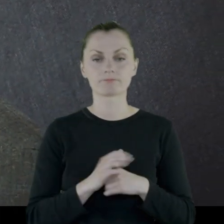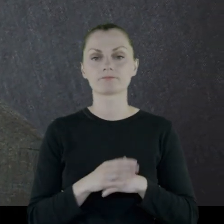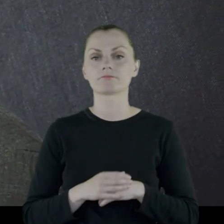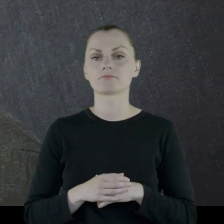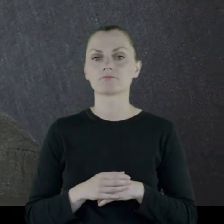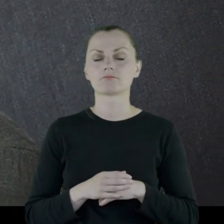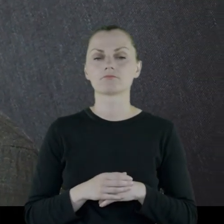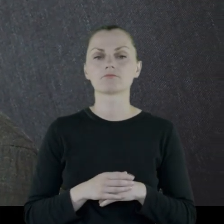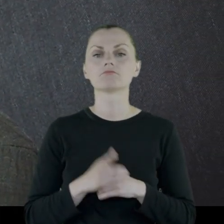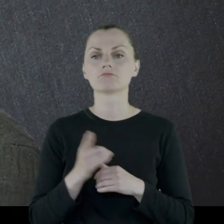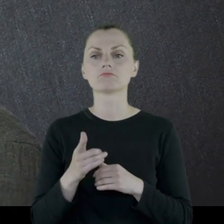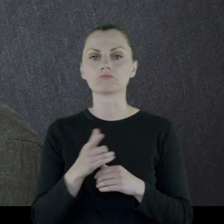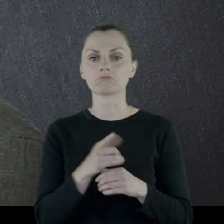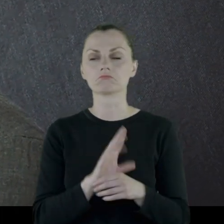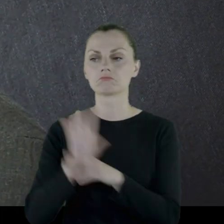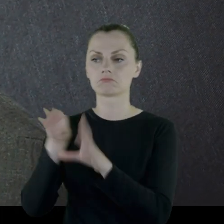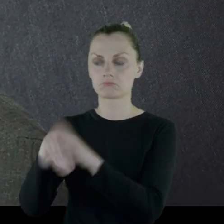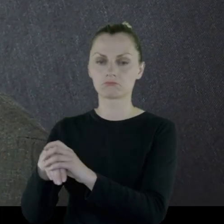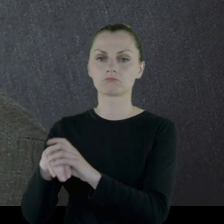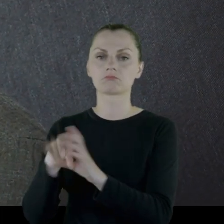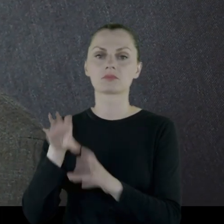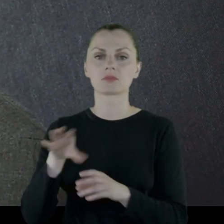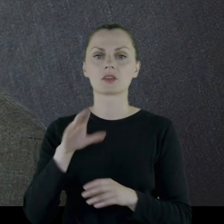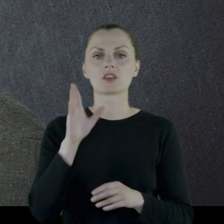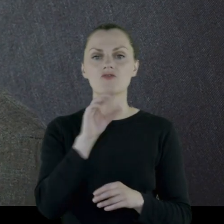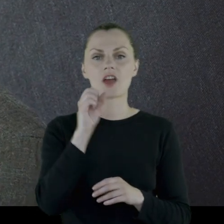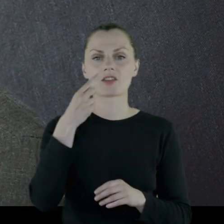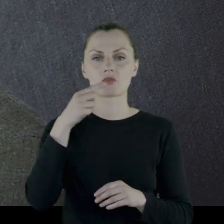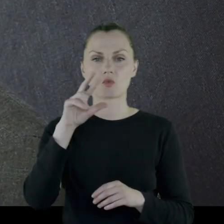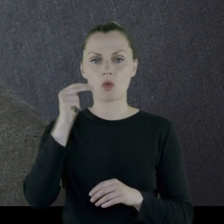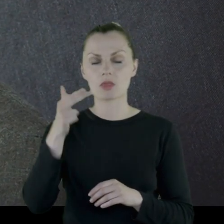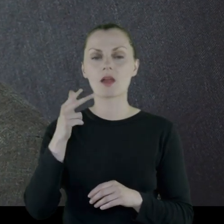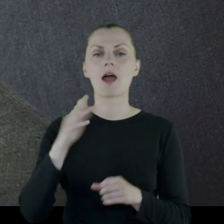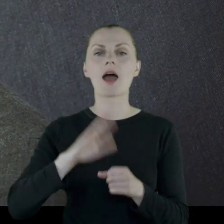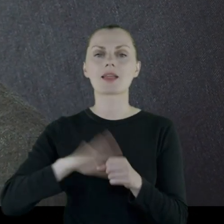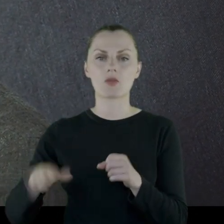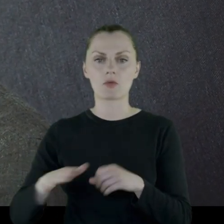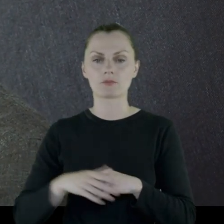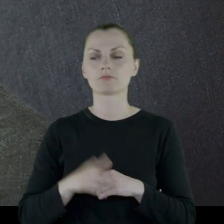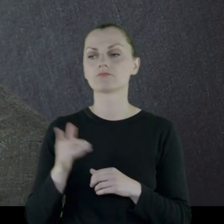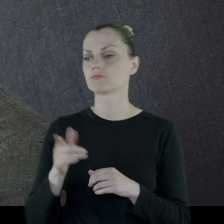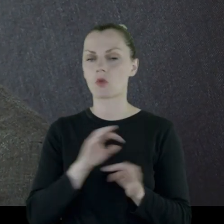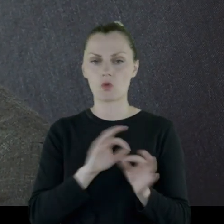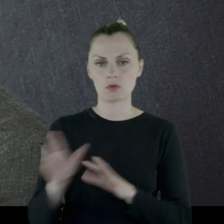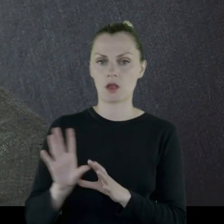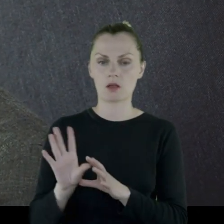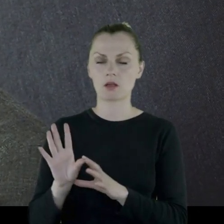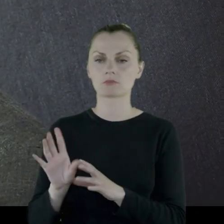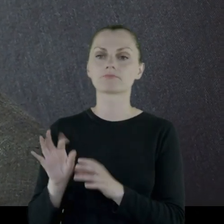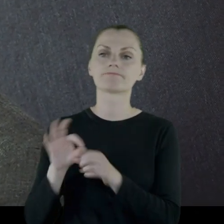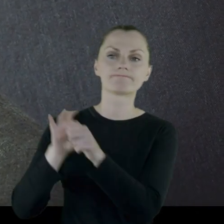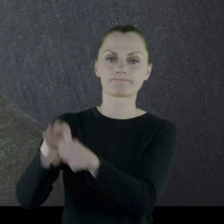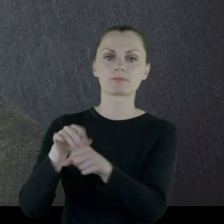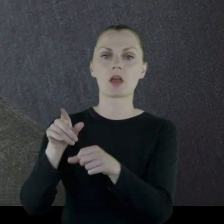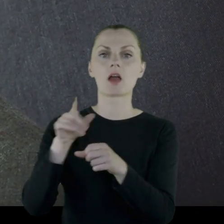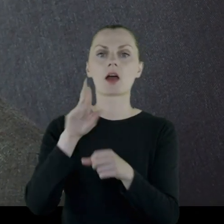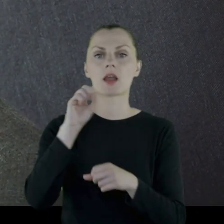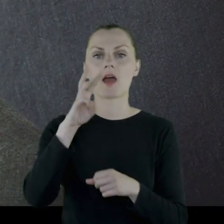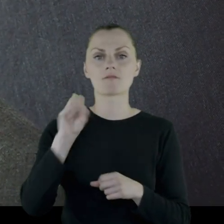Dostaje przydział do szwadronu radomskiego, który zostaje skierowany natychmiast pod Rawę Ruską